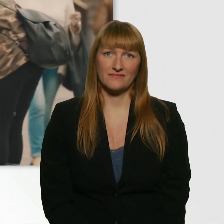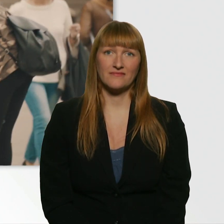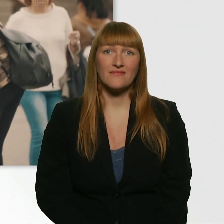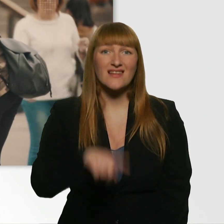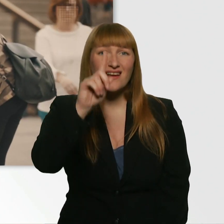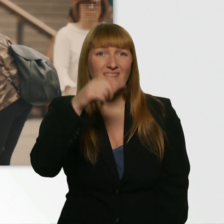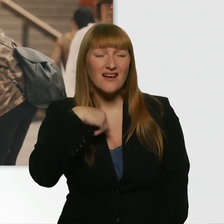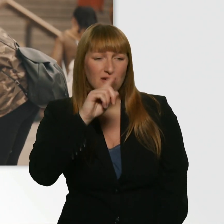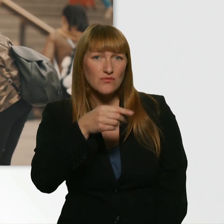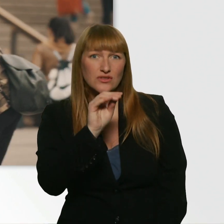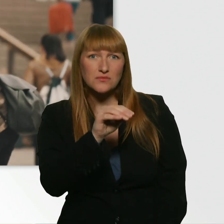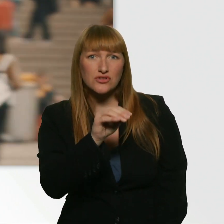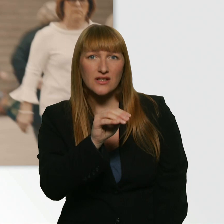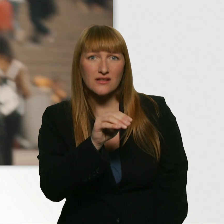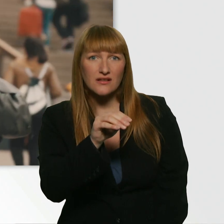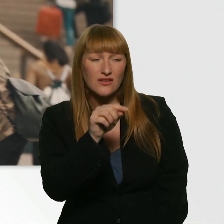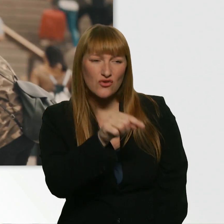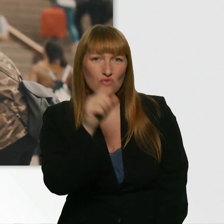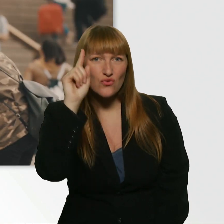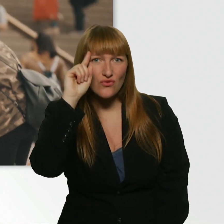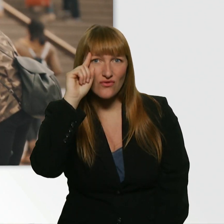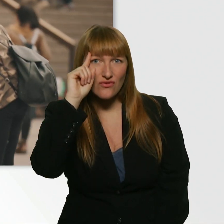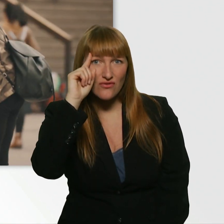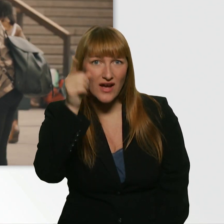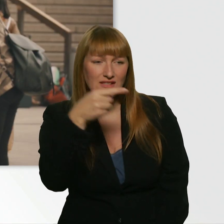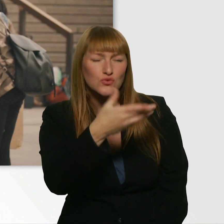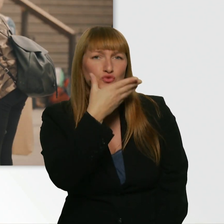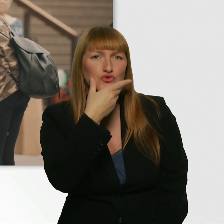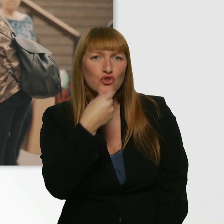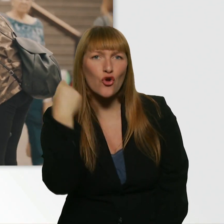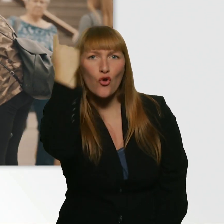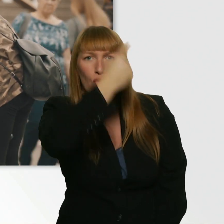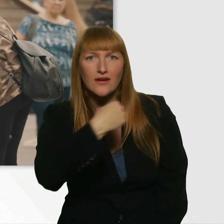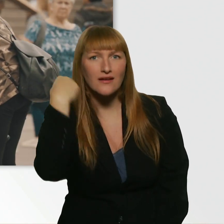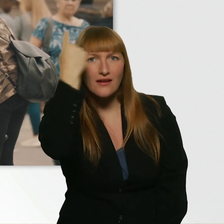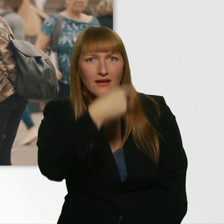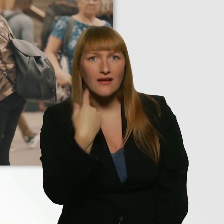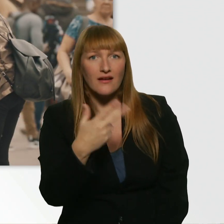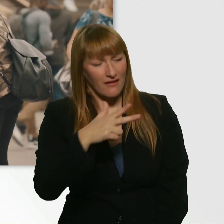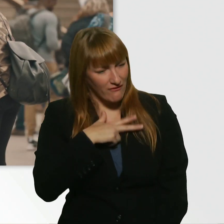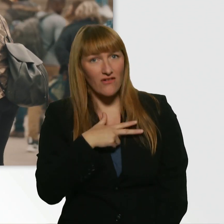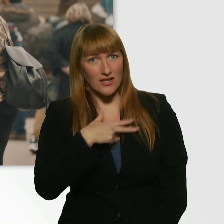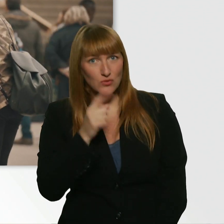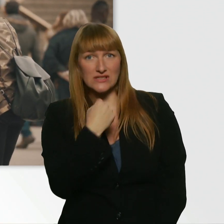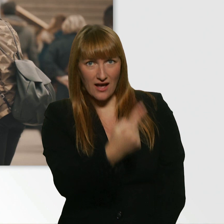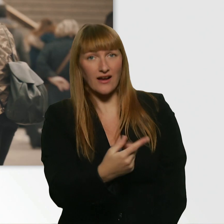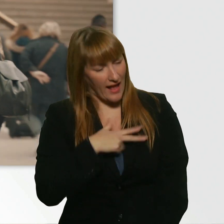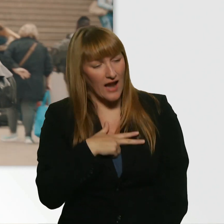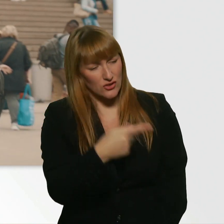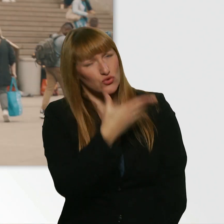Weißt du eigentlich, was für eine schöne Person du bist? Jetzt mal ehrlich. - Echt? Ja. - Oh Gott.